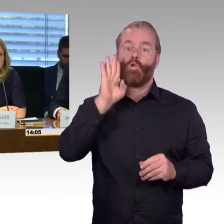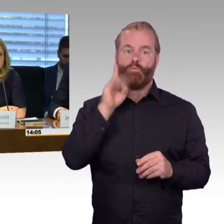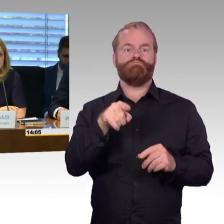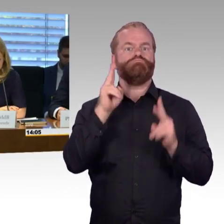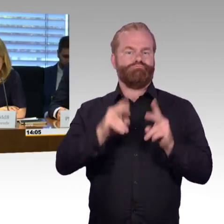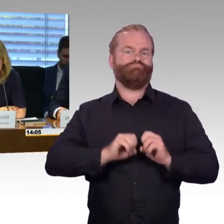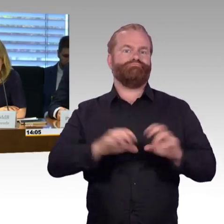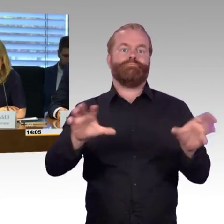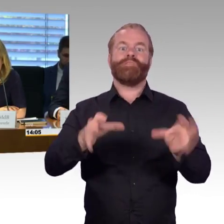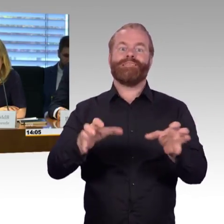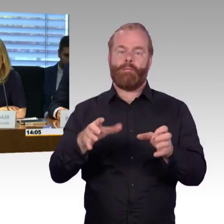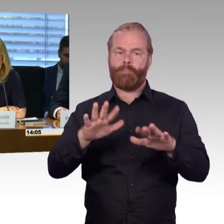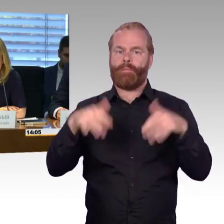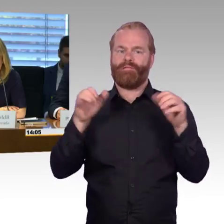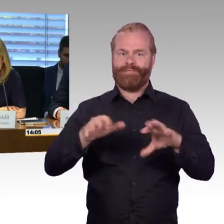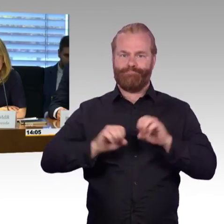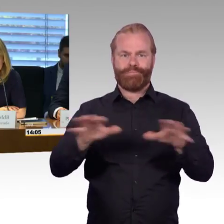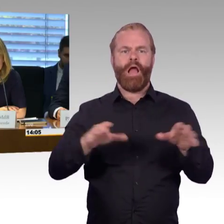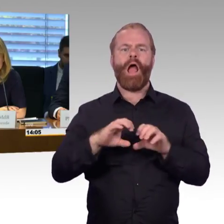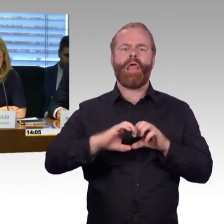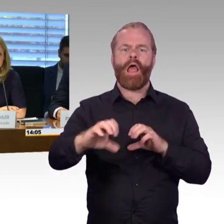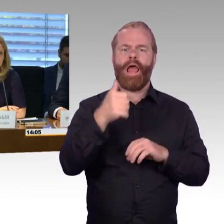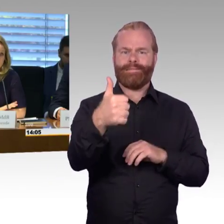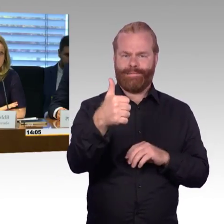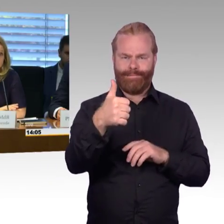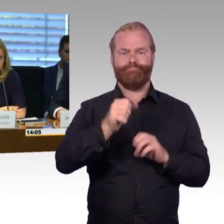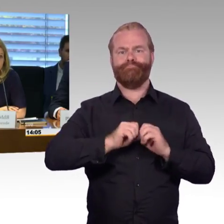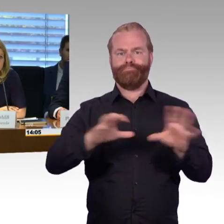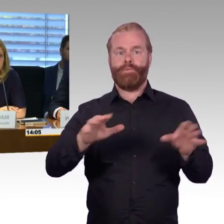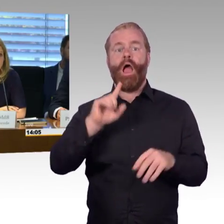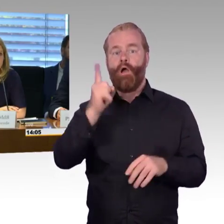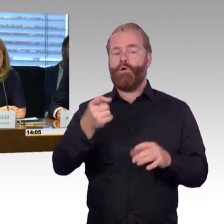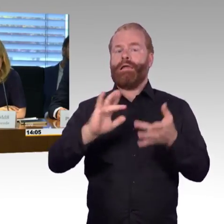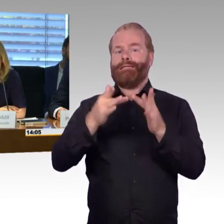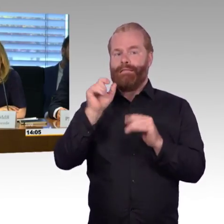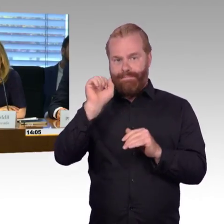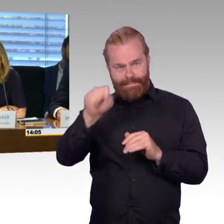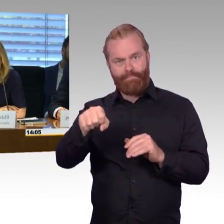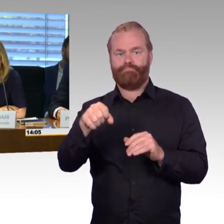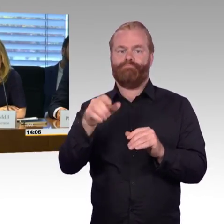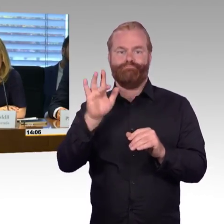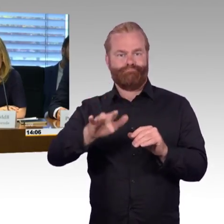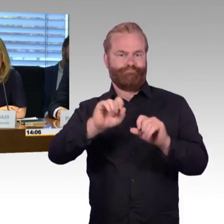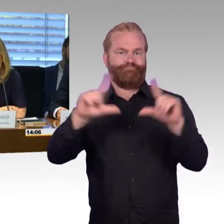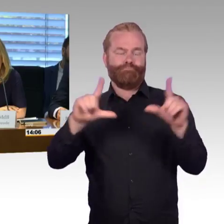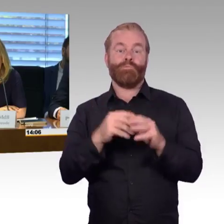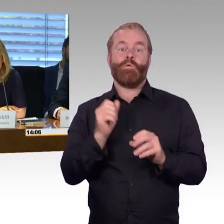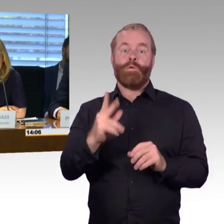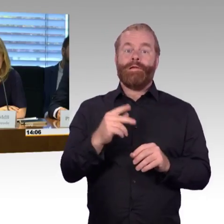mit den Eingangsstatements der Sachverständigen und beginnen möchte ich mit den beiden Initiatoren dieser Anhörung, Herrn Prof. Barfuß